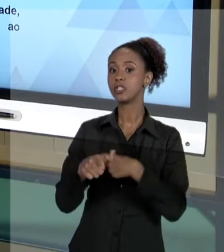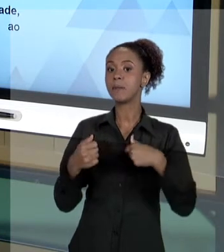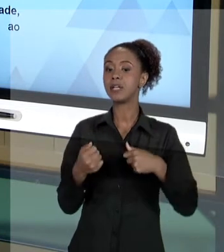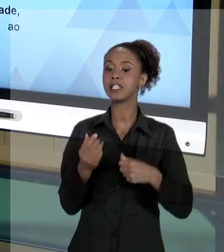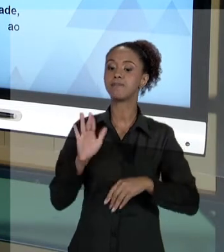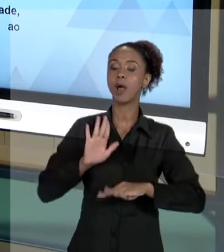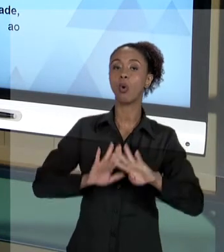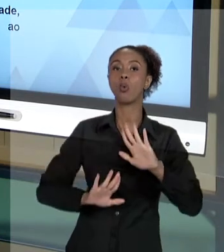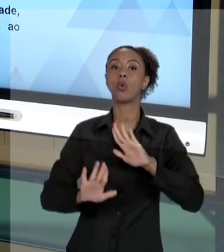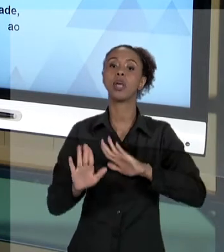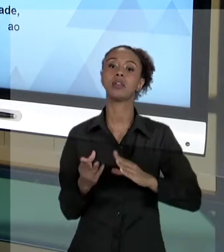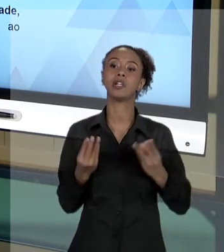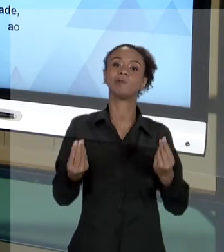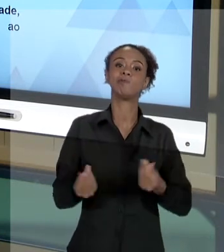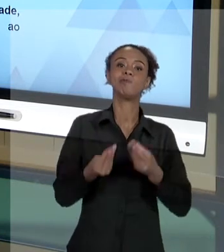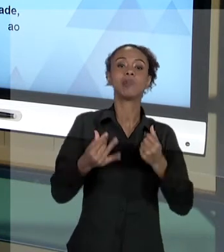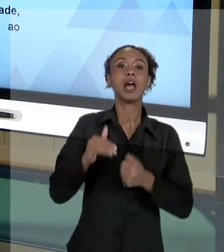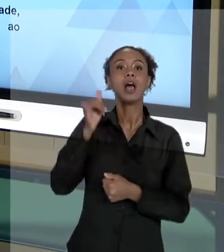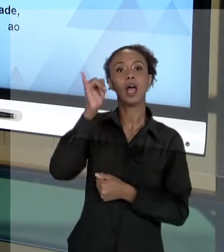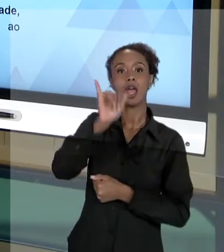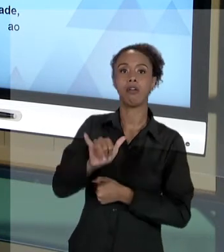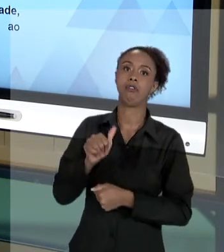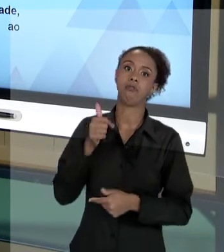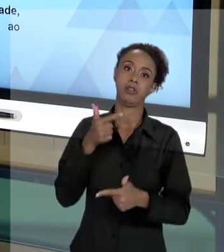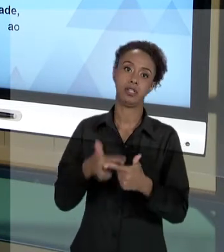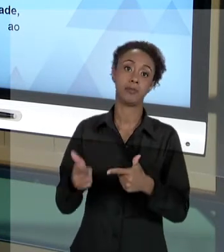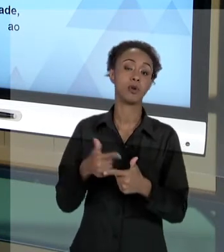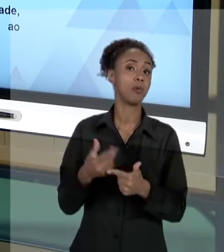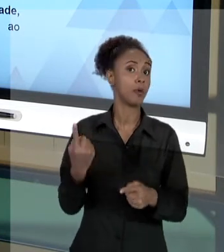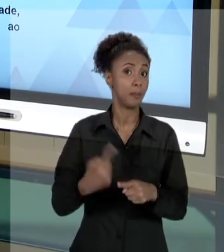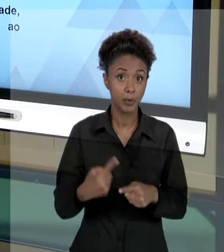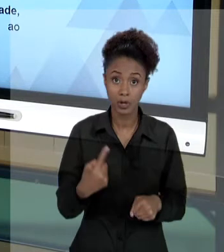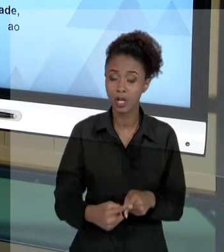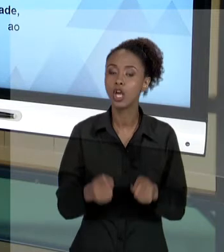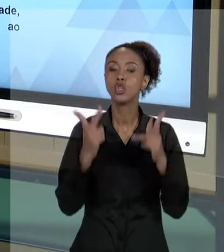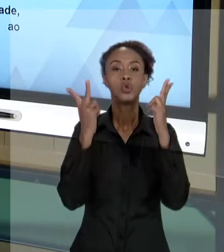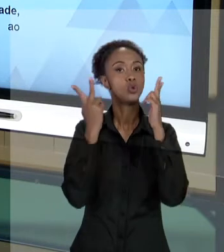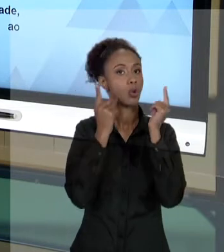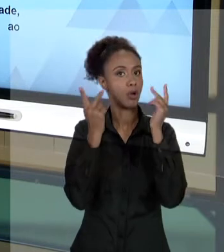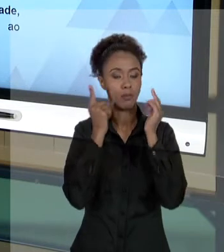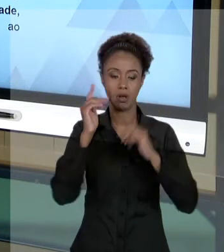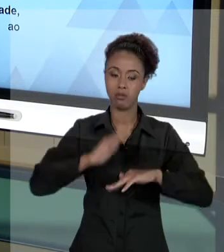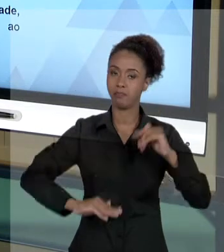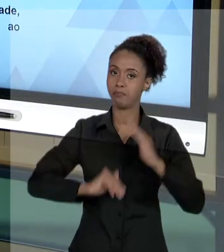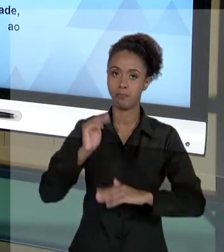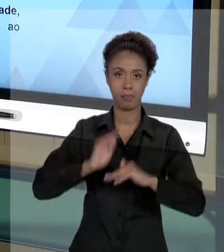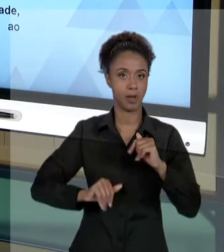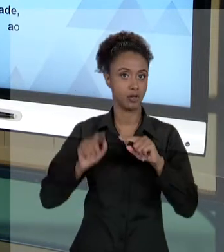EVITAR PROBLEMAS, PORQUE É NORMAL, DA ATIVIDADE DA GESTÃO PÚBLICA, QUE VOCÊ TENHA QUE PRESTAR CONTAS.